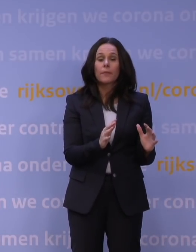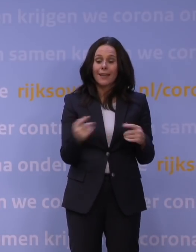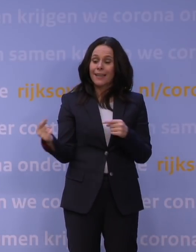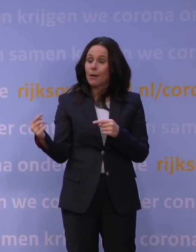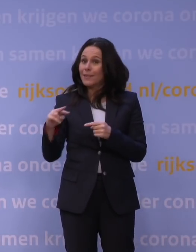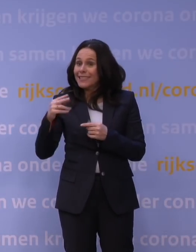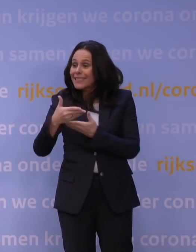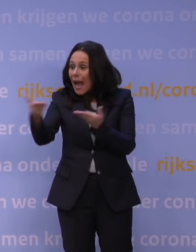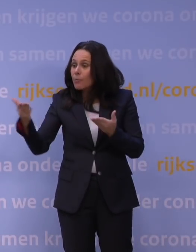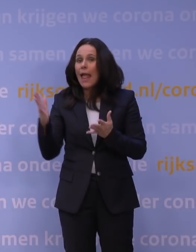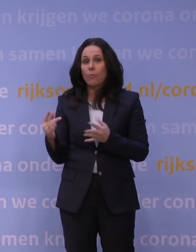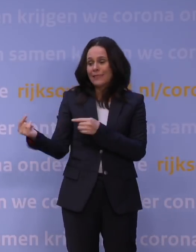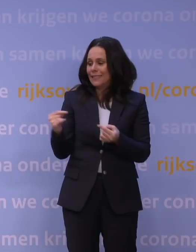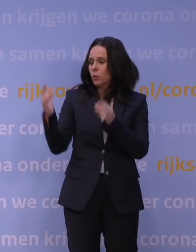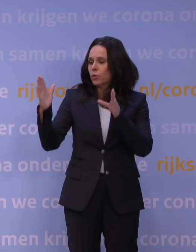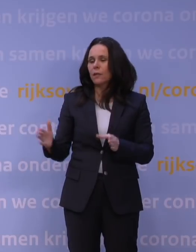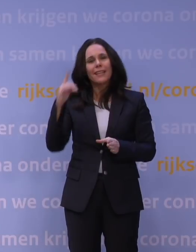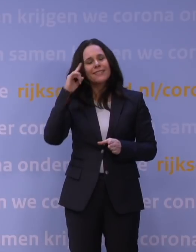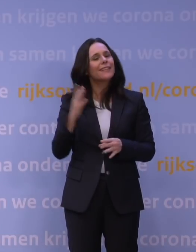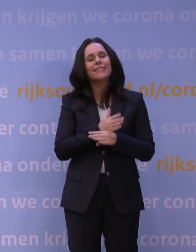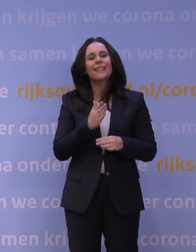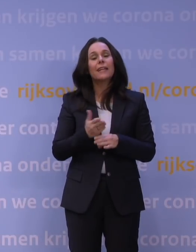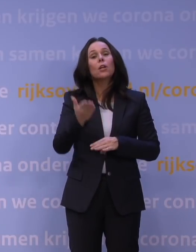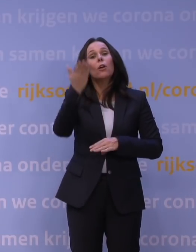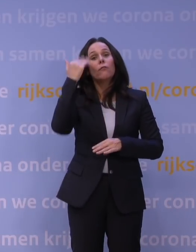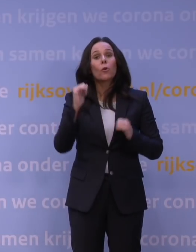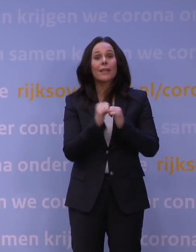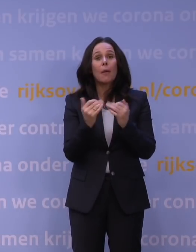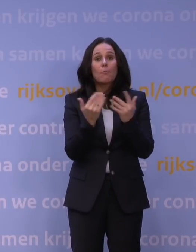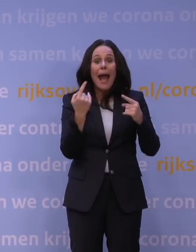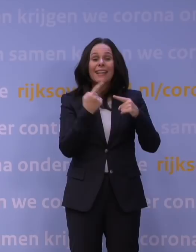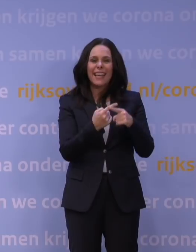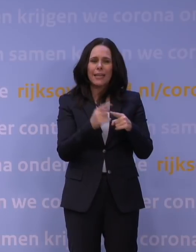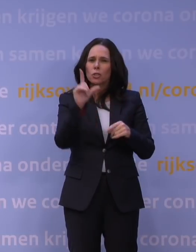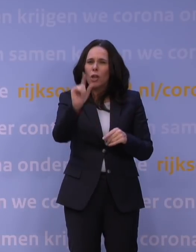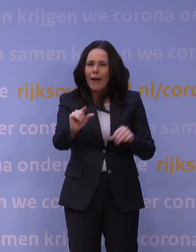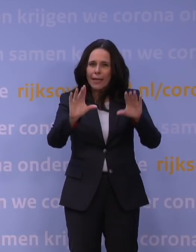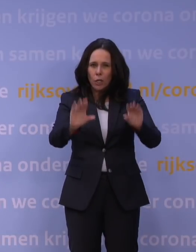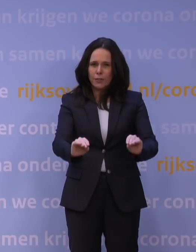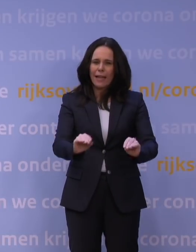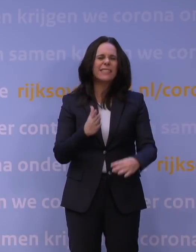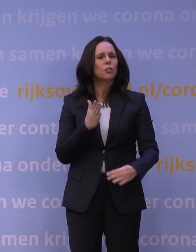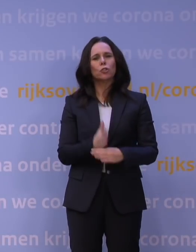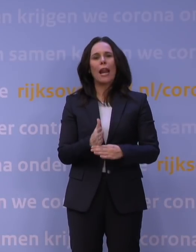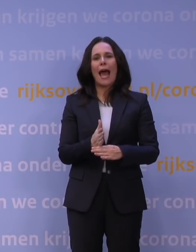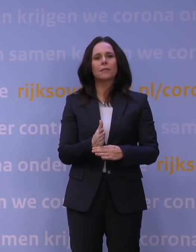Ik geloof dus niet dat wij te laat waren. Vorig jaar waren er wel een paar momenten dat wij te weinig hebben gedaan, niet zozeer te laat, maar te weinig hebben gedaan.